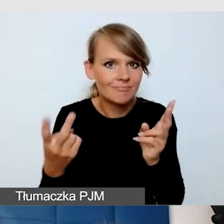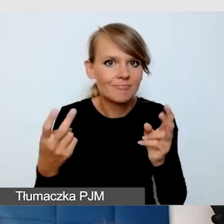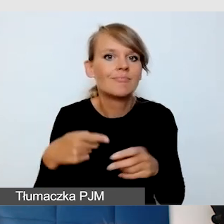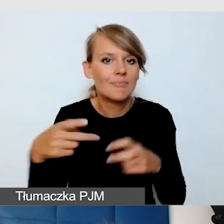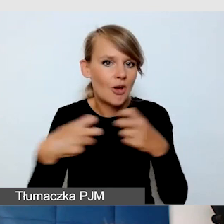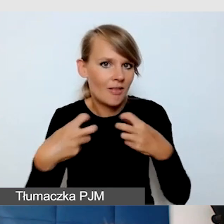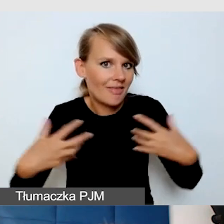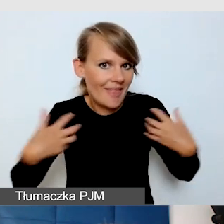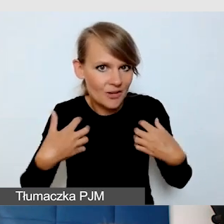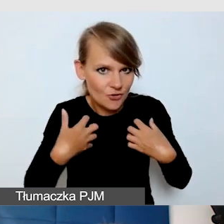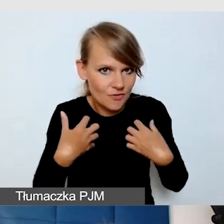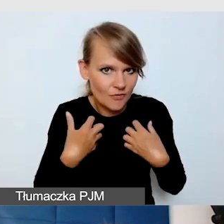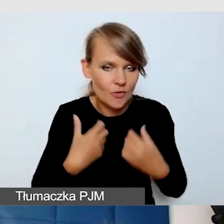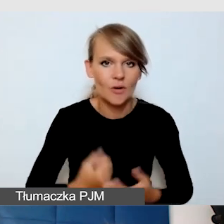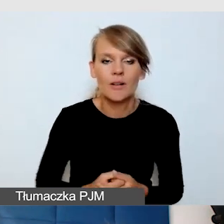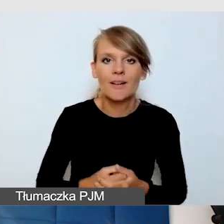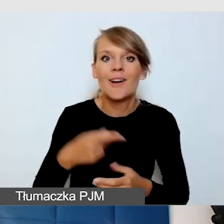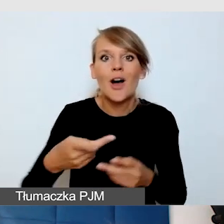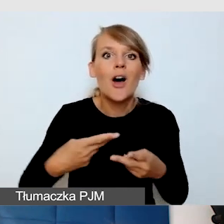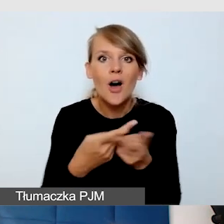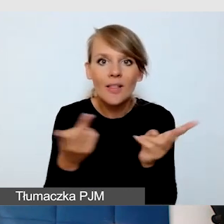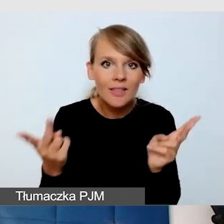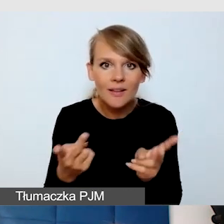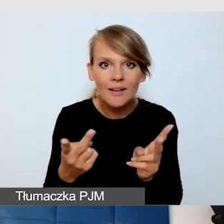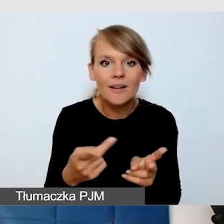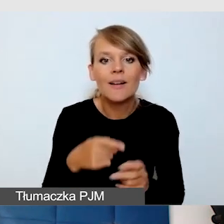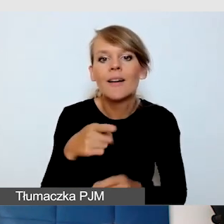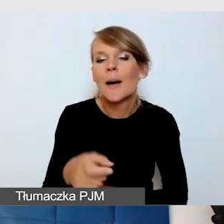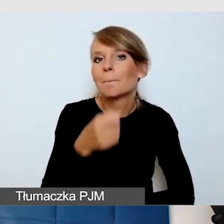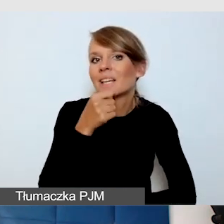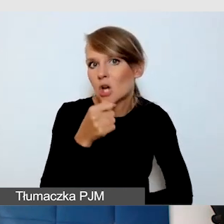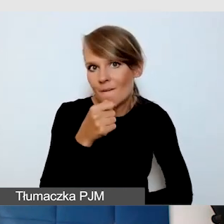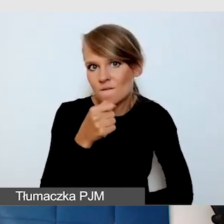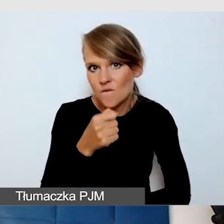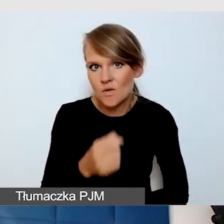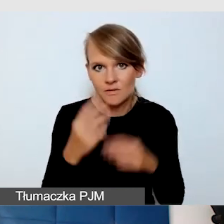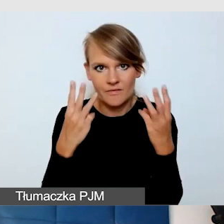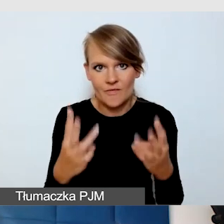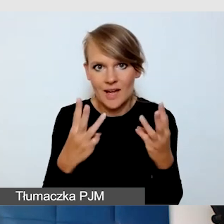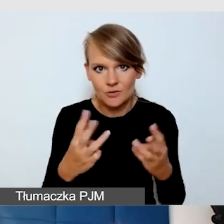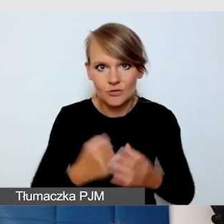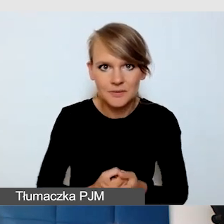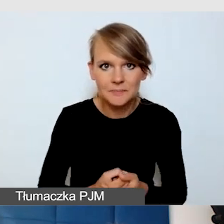W wersji online, ten mikrofon bywa kluczowy. O czym musimy pamiętać?